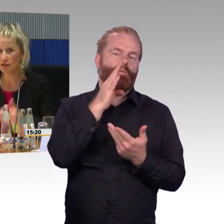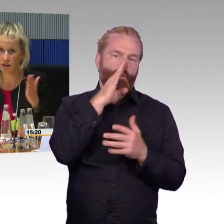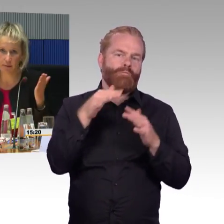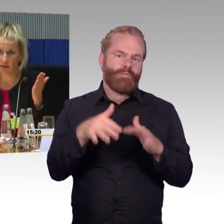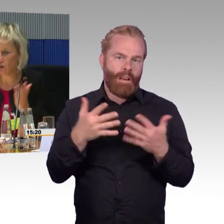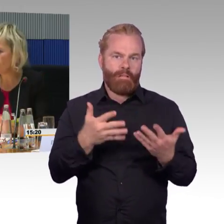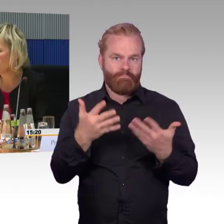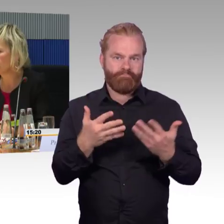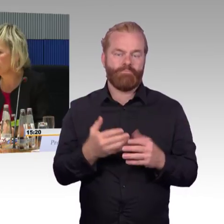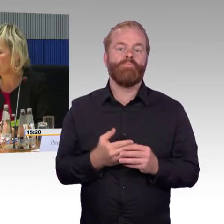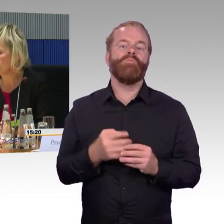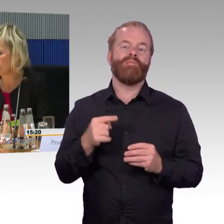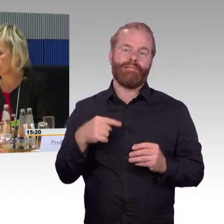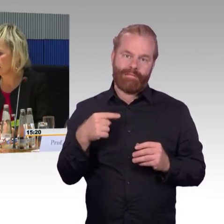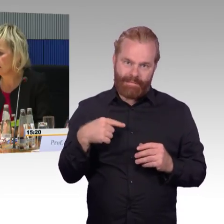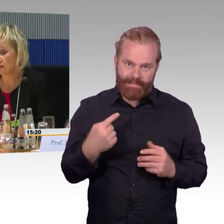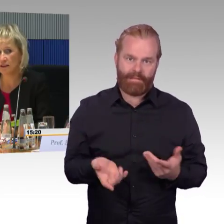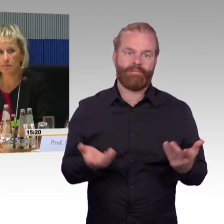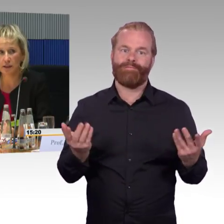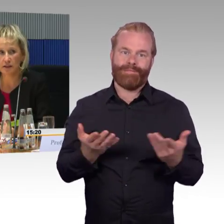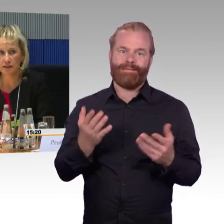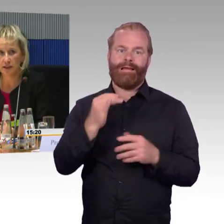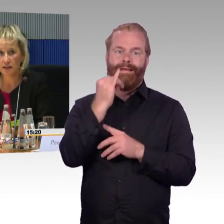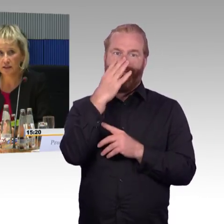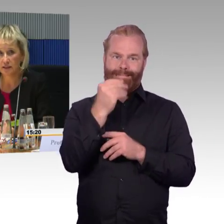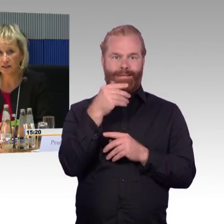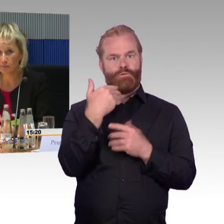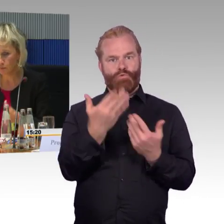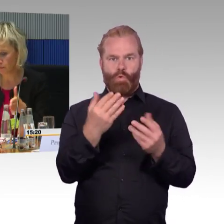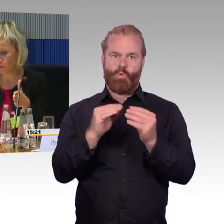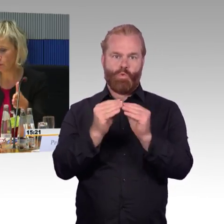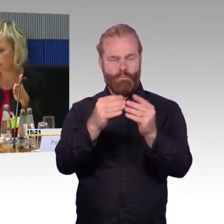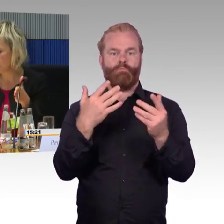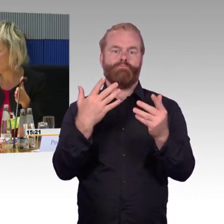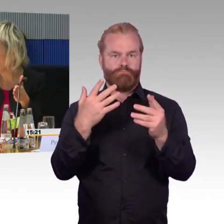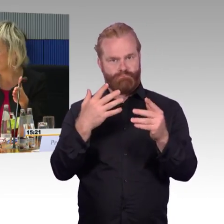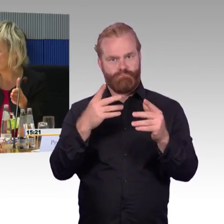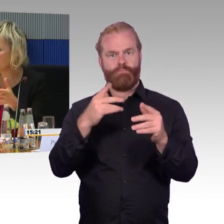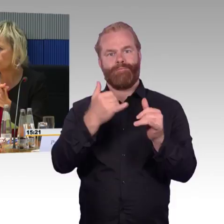Sie haben es vielleicht im Fernsehen gesehen, in den Medien, die Brücken, die Stege,